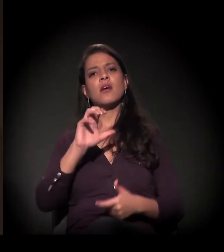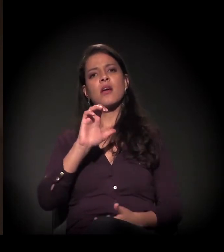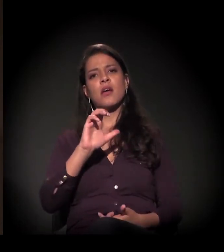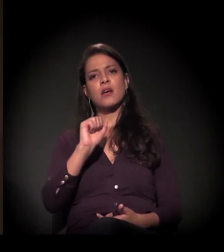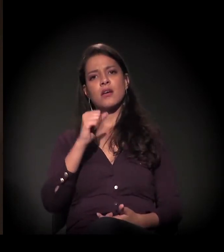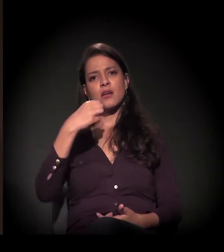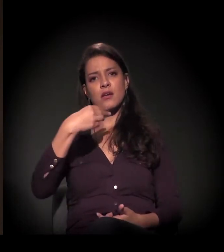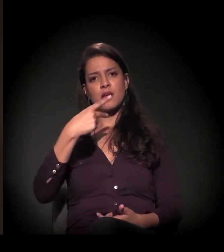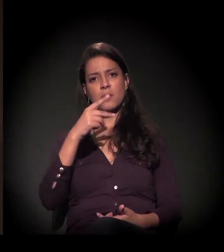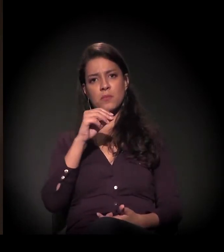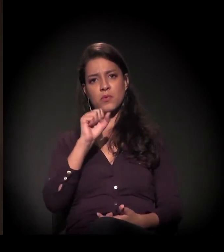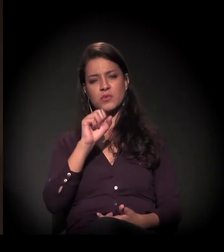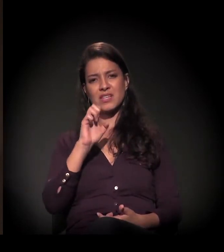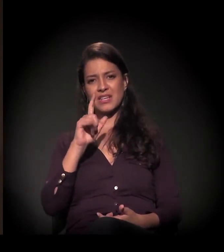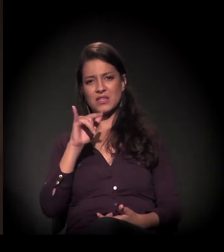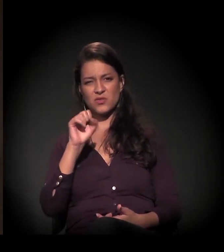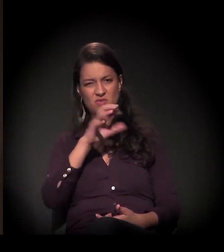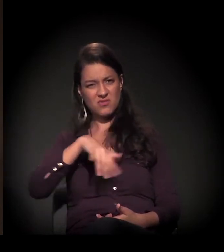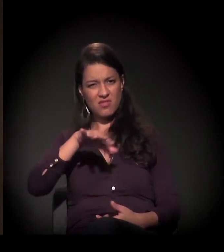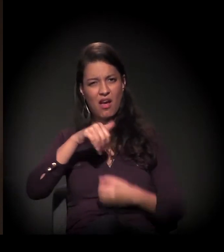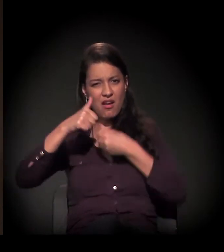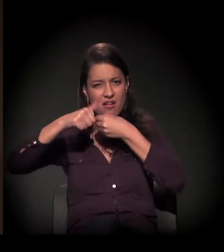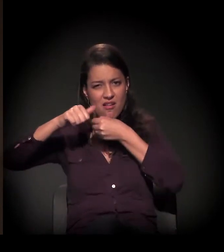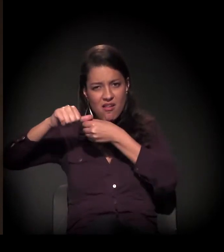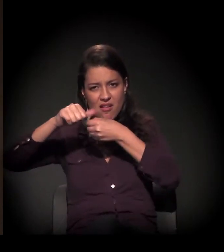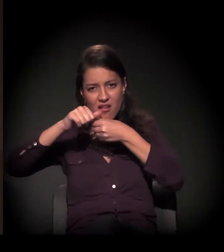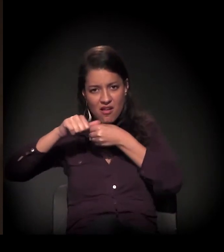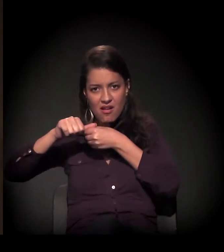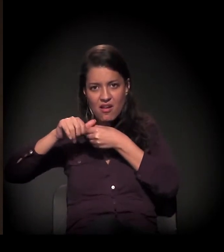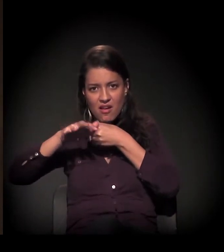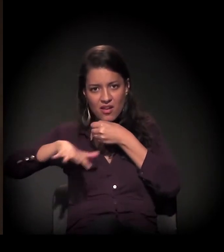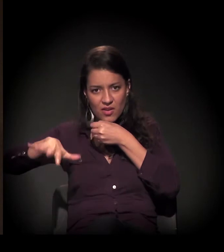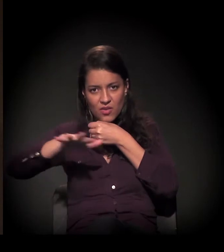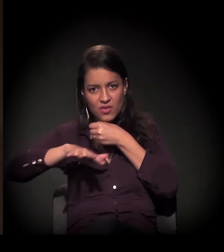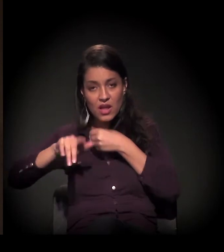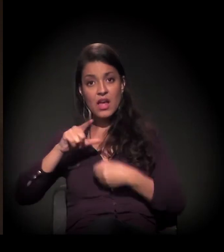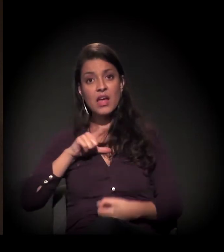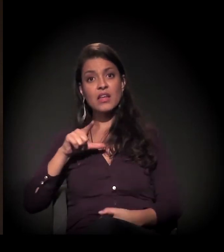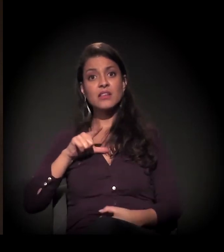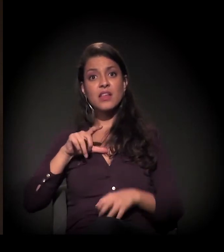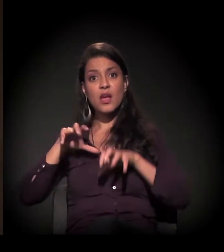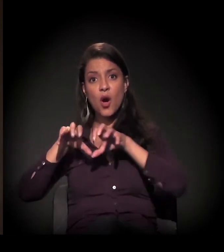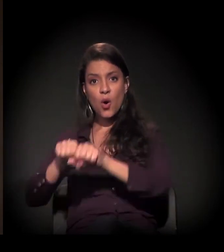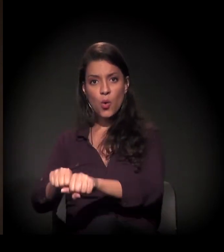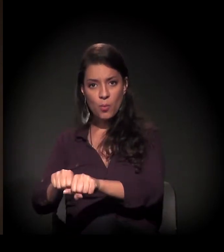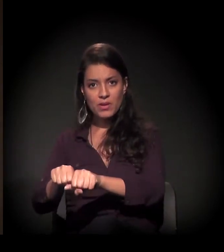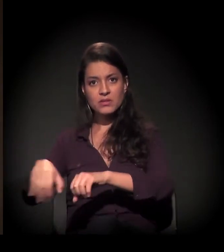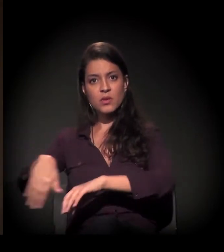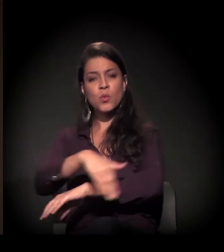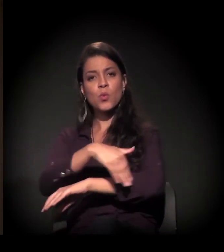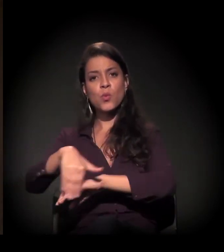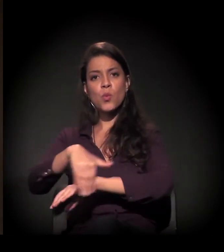denominada Cracolândia, tem uma ocupação... Não sei se vocês já ouviram falar na ocupação na Rua Mauá.